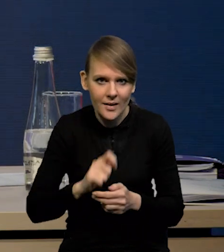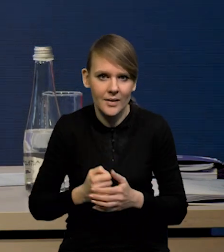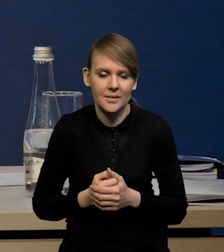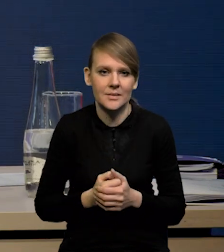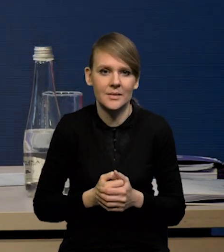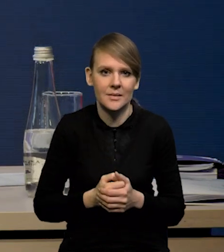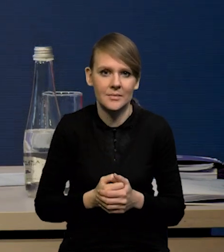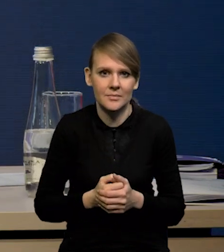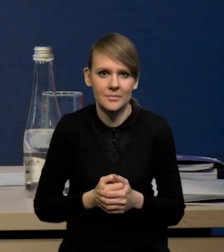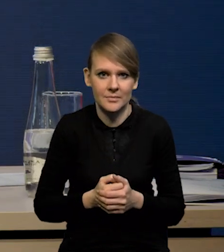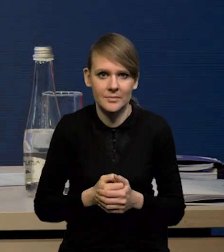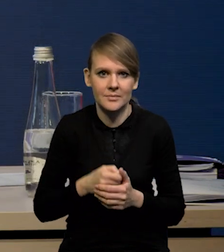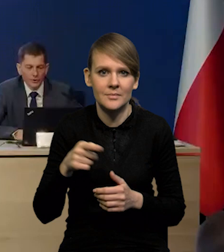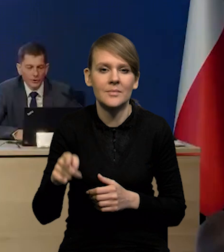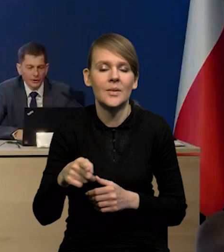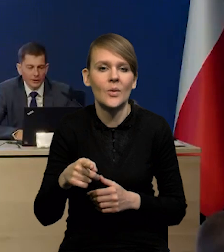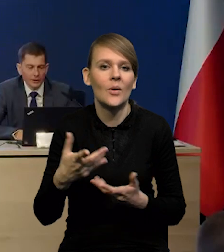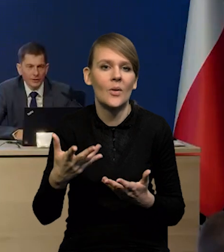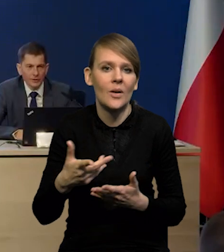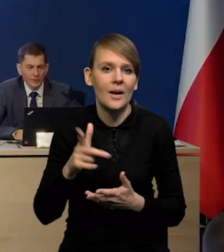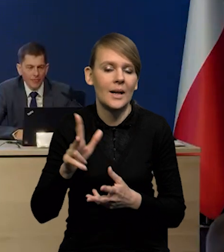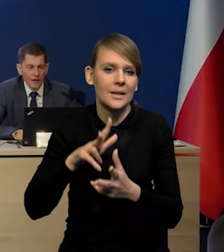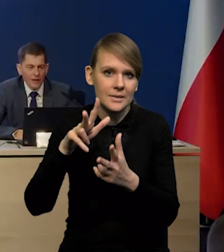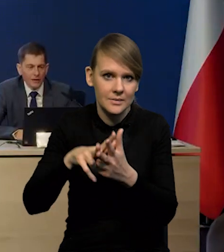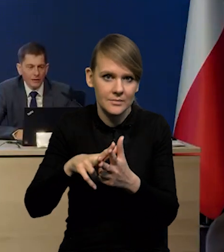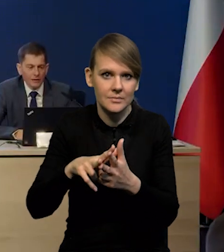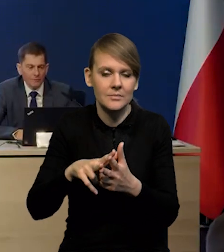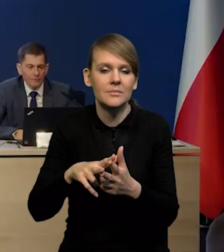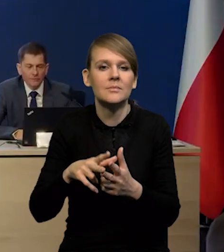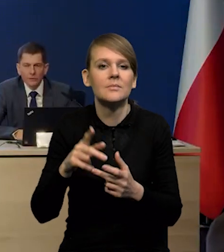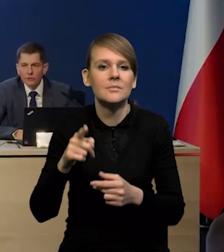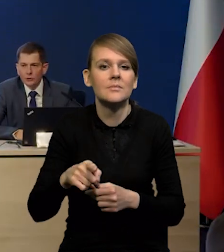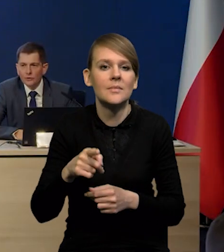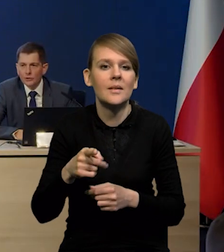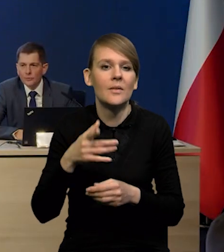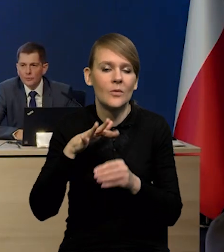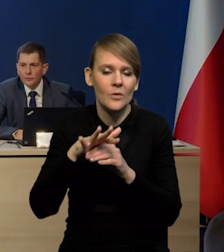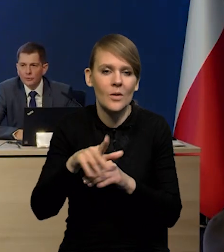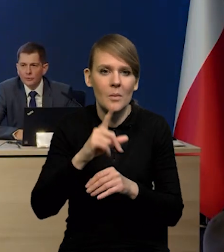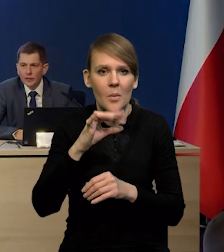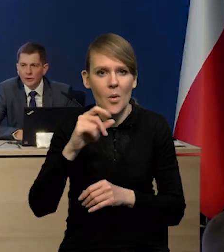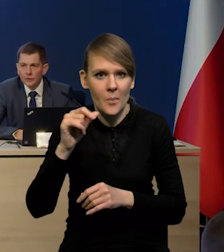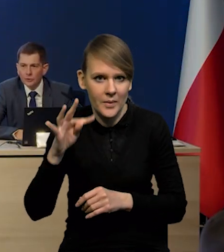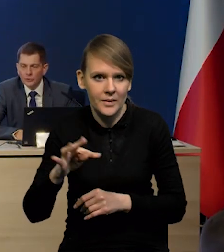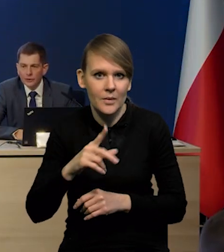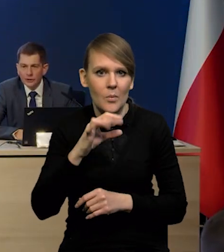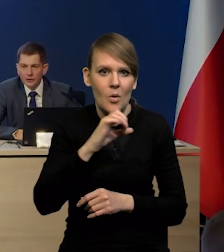i konsekwencje wszystkie tej agresji, kształtowanie się popytu i podaży na surowce energetyczne.